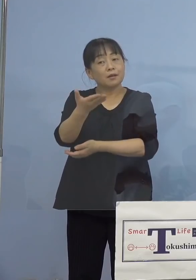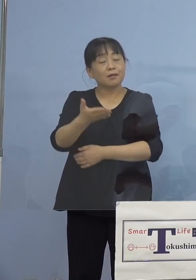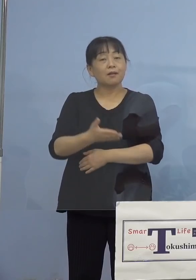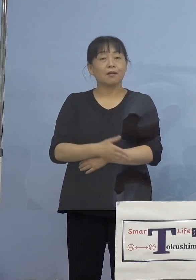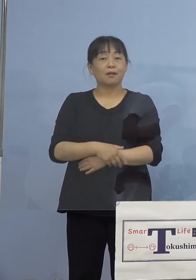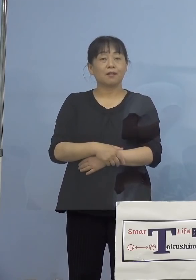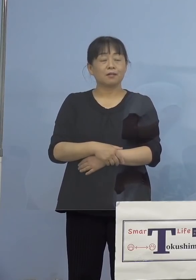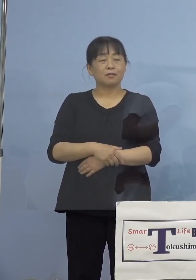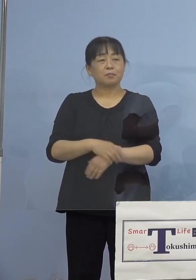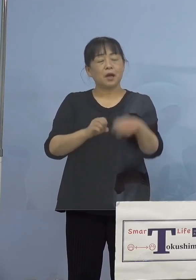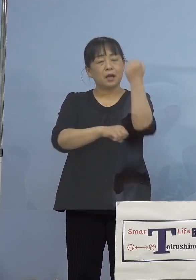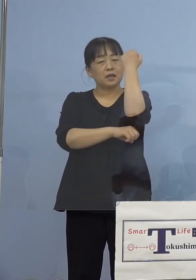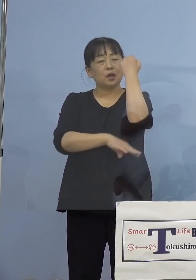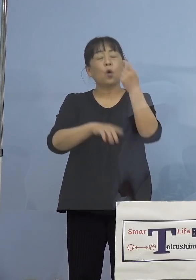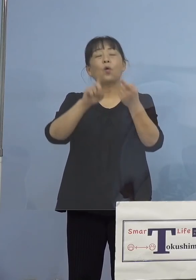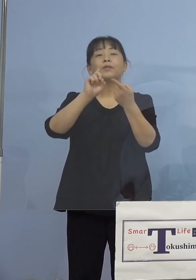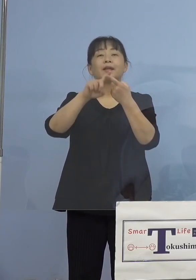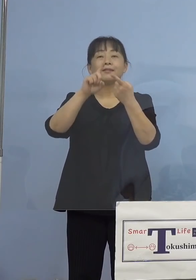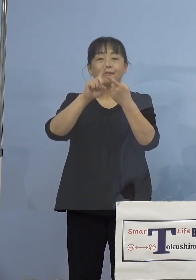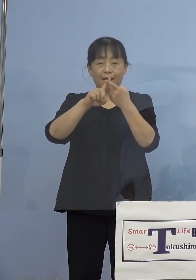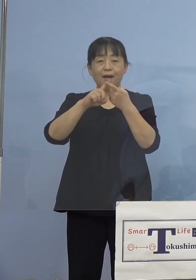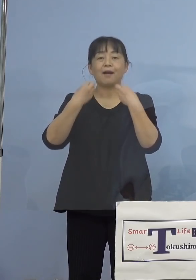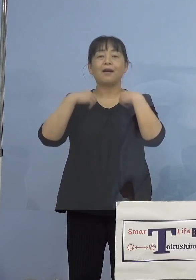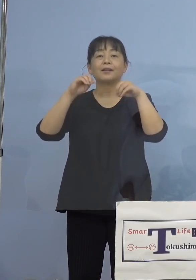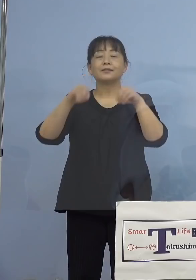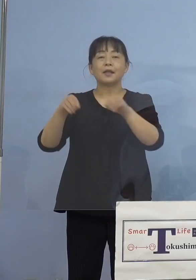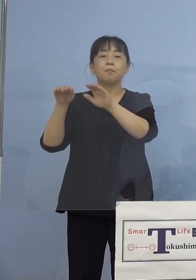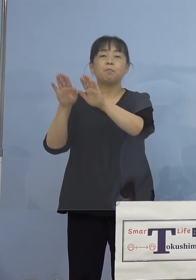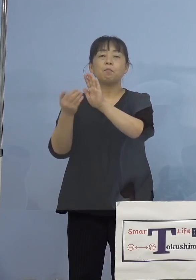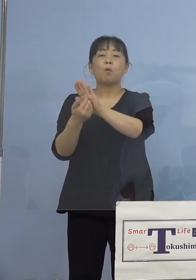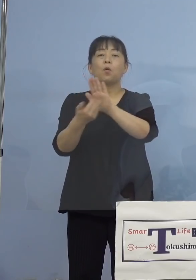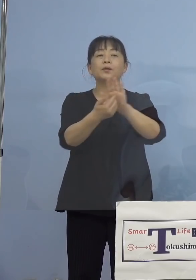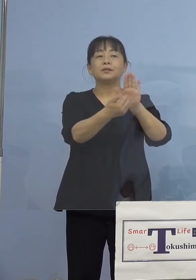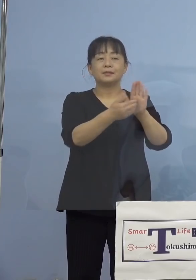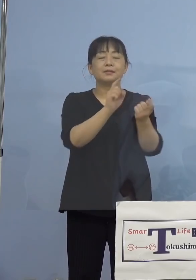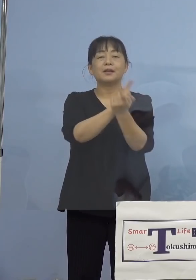（知事） 基本的な感染防止対策はなされています